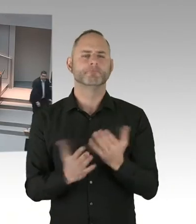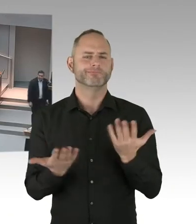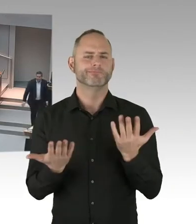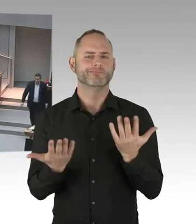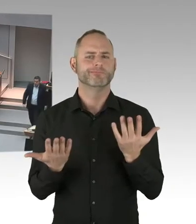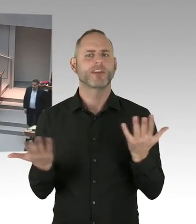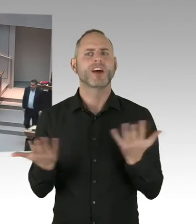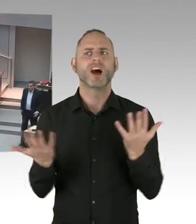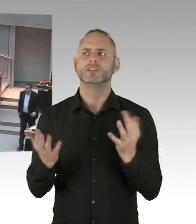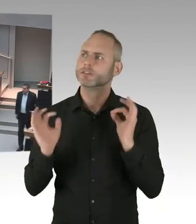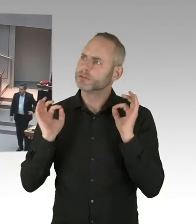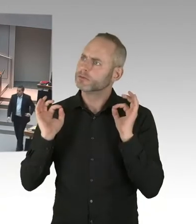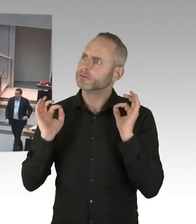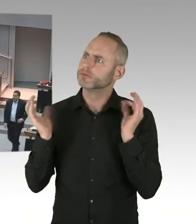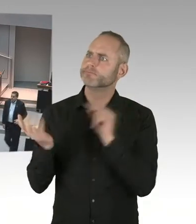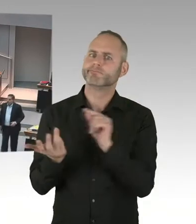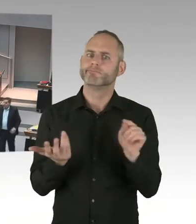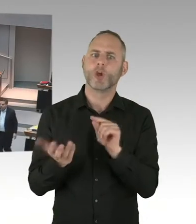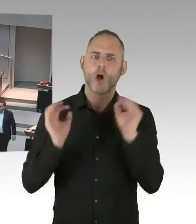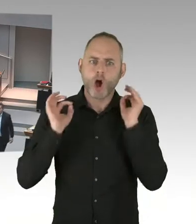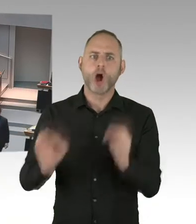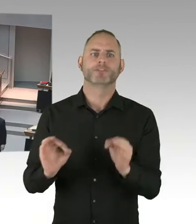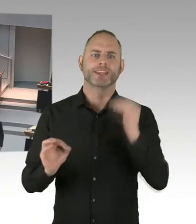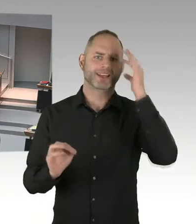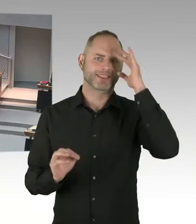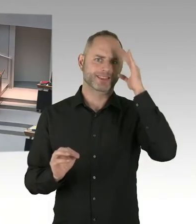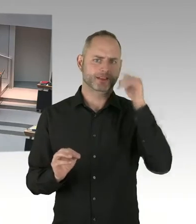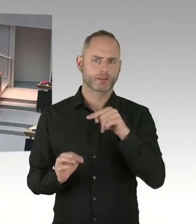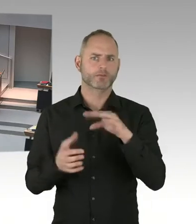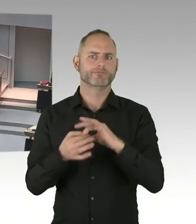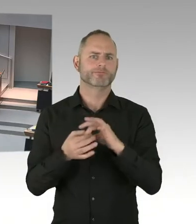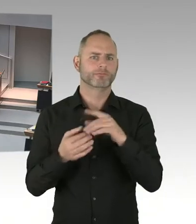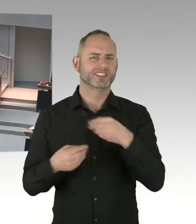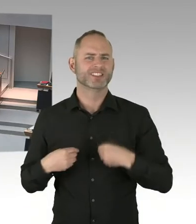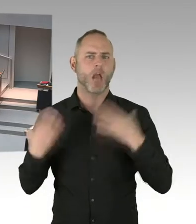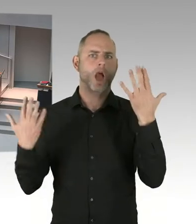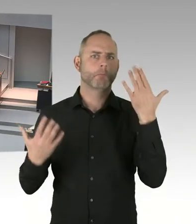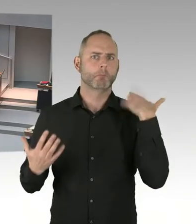dass am neunzehnten Dezember abends eine Gedenkveranstaltung auf dem Breitscheidplatz stattfinden wird.